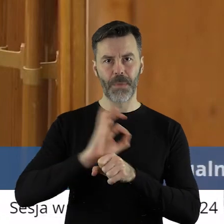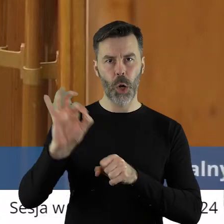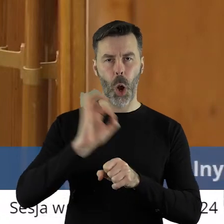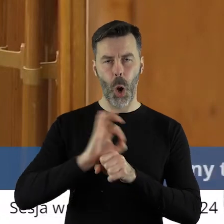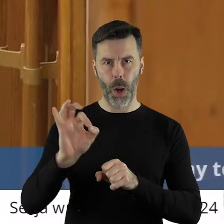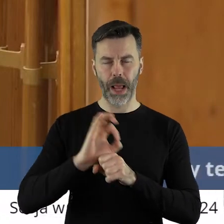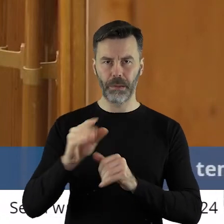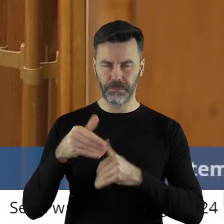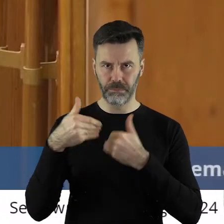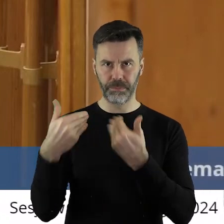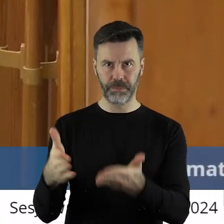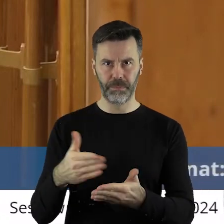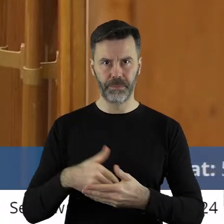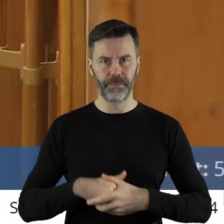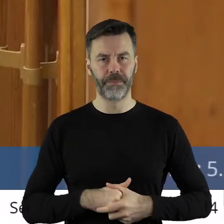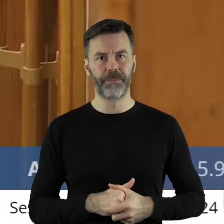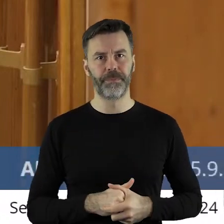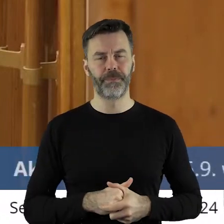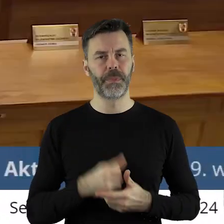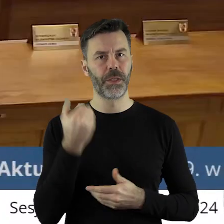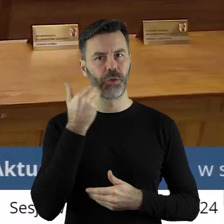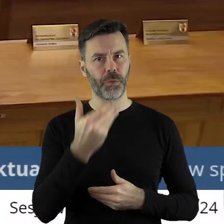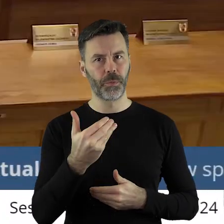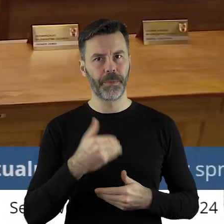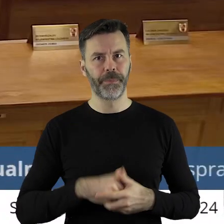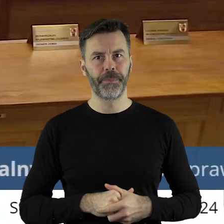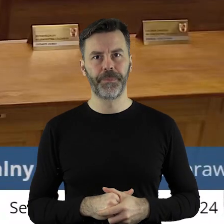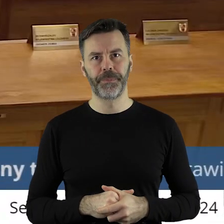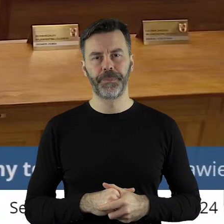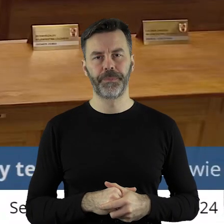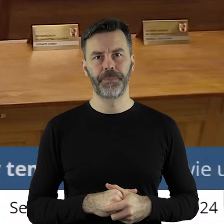które były zakwalifikowana i nie zakwalifikowane. Dziękuję.